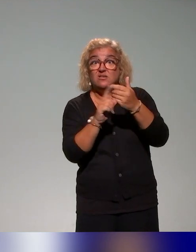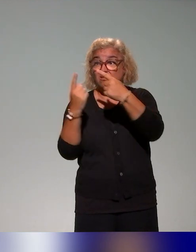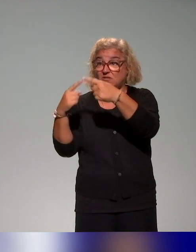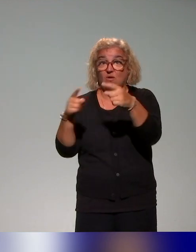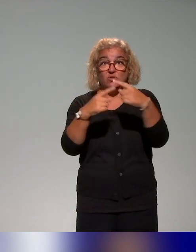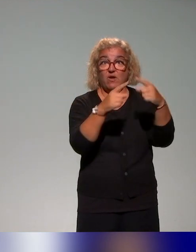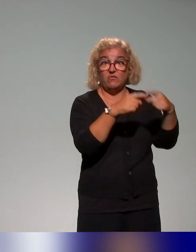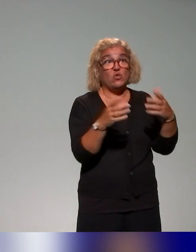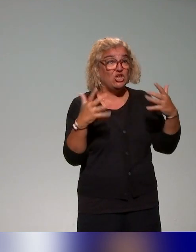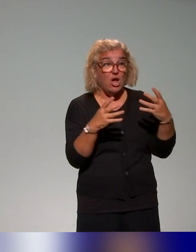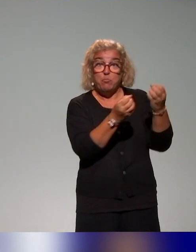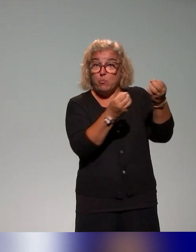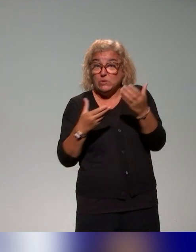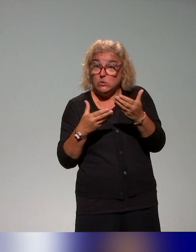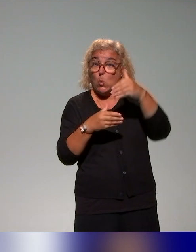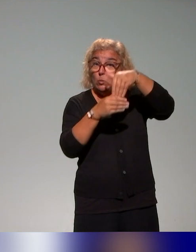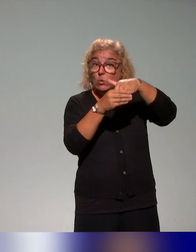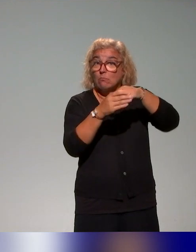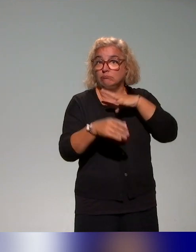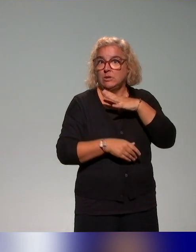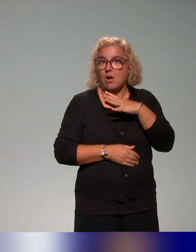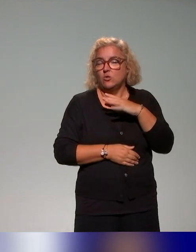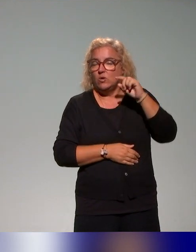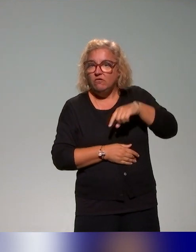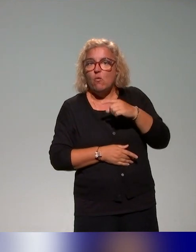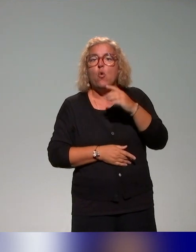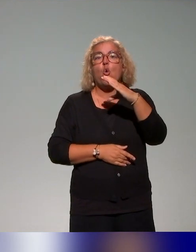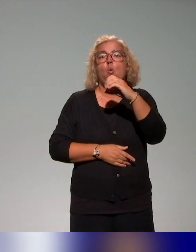Notre idée, c'est aussi de pouvoir co-construire avec les acteurs cette articulation.